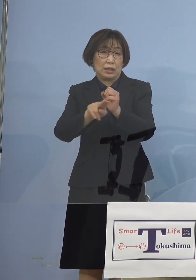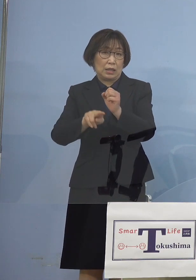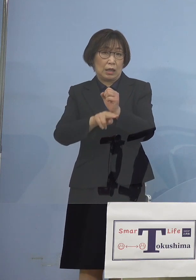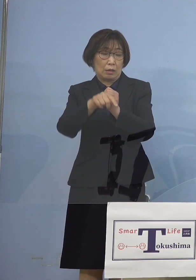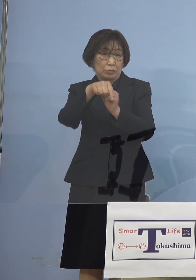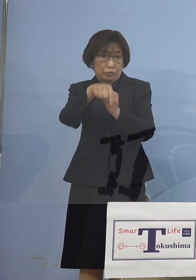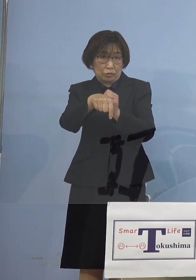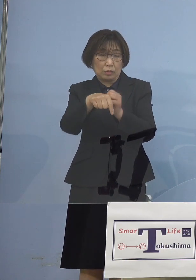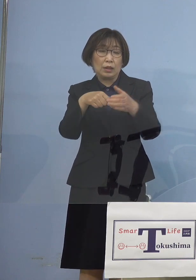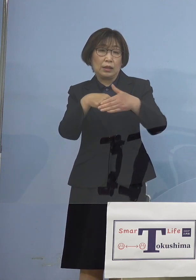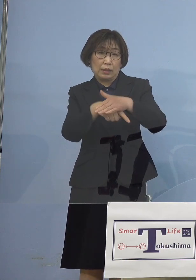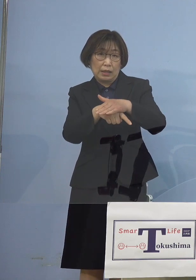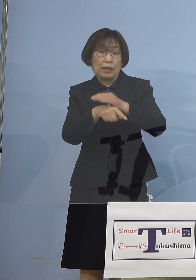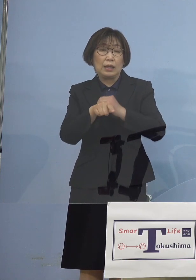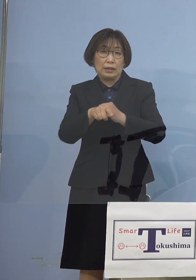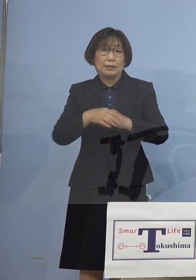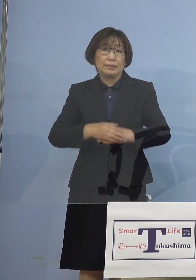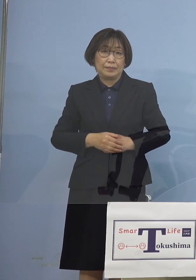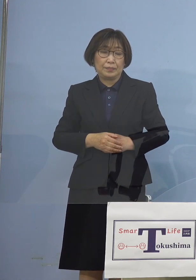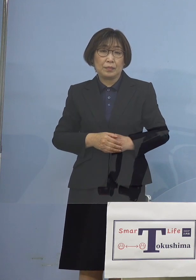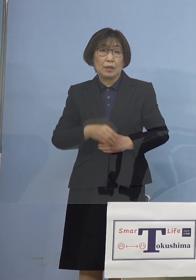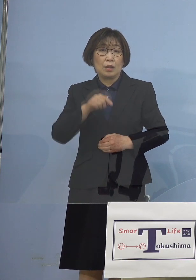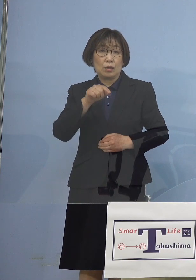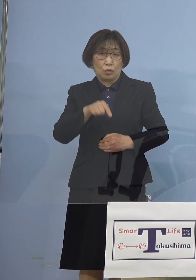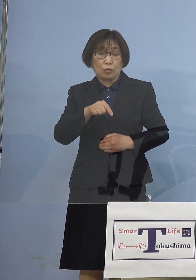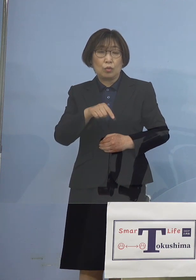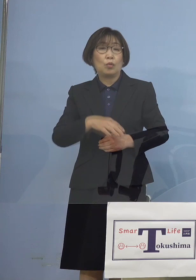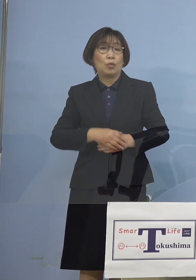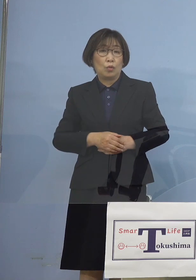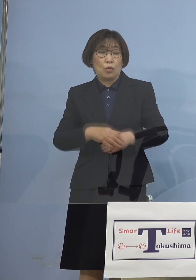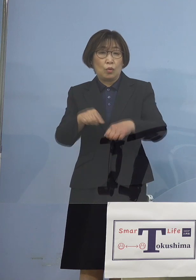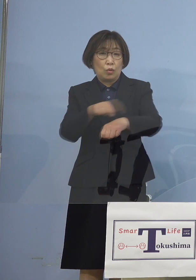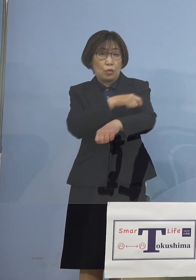まずはこの特異点が 一体どこにあったのか